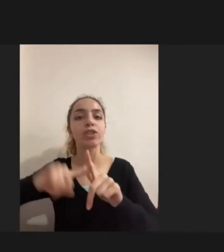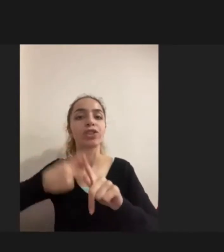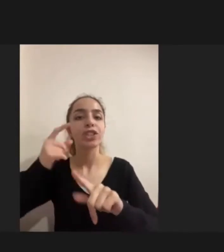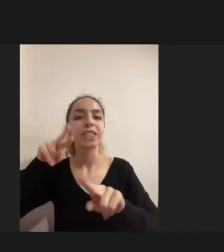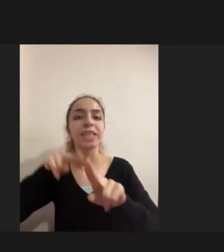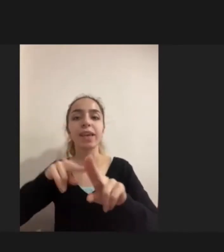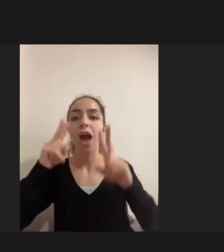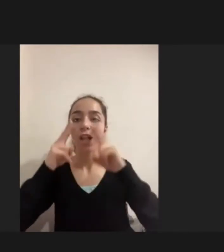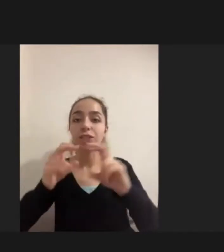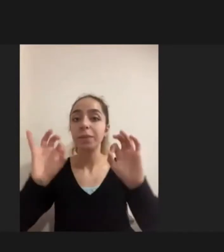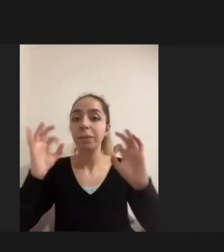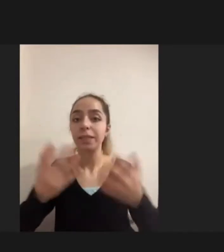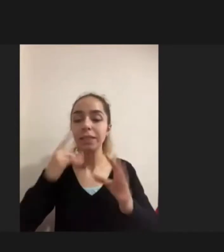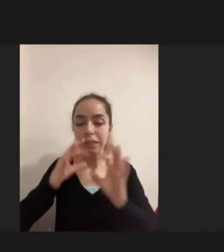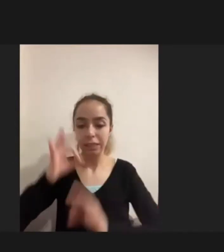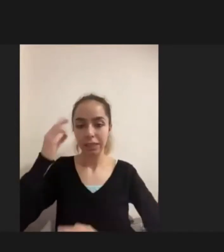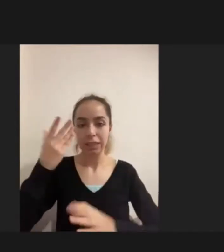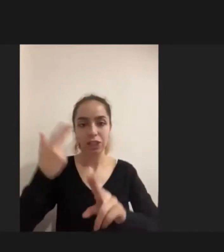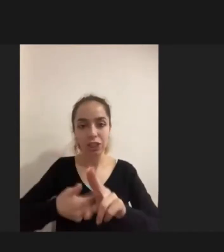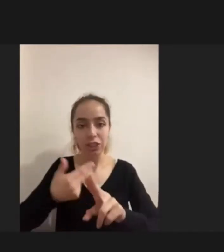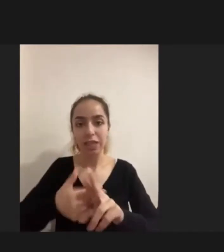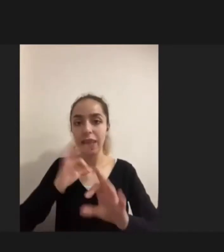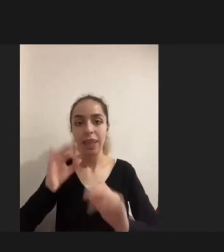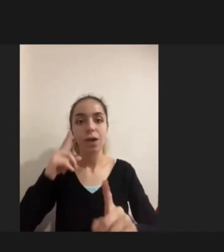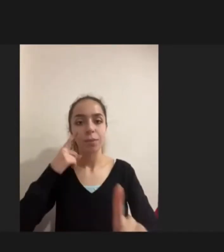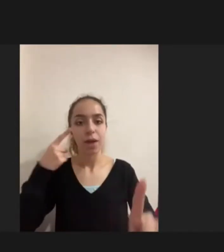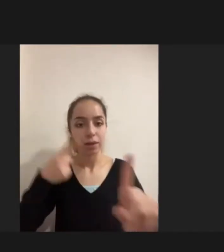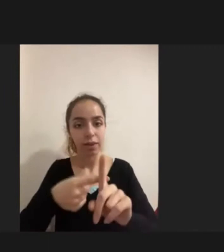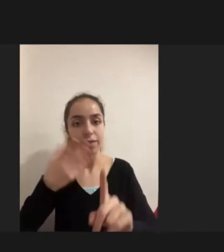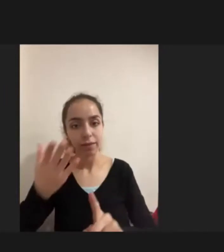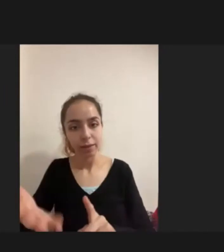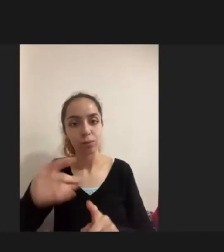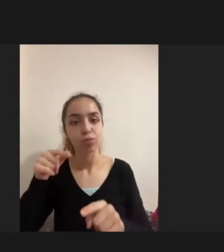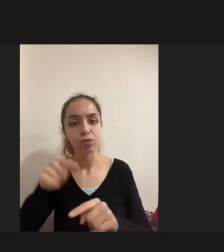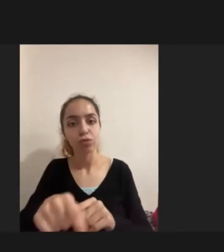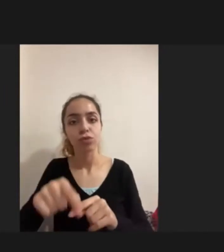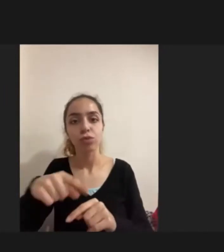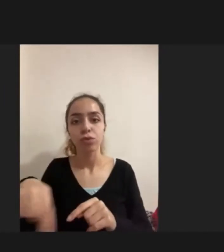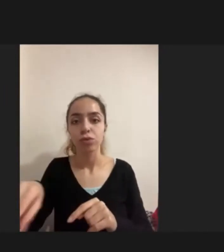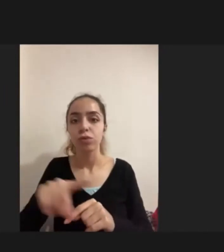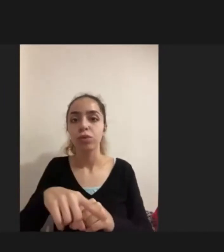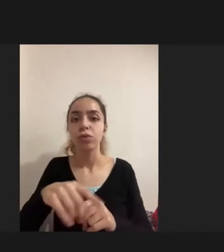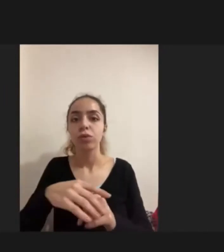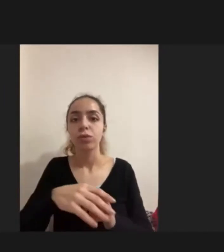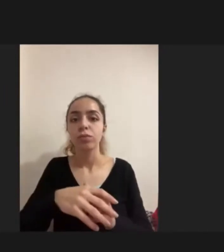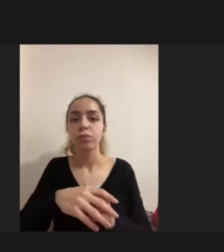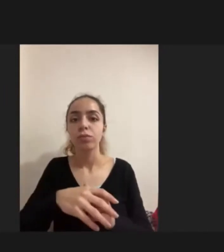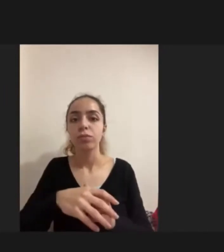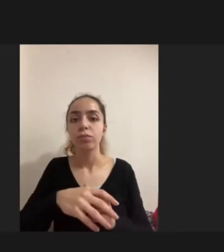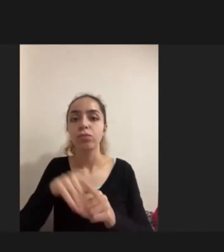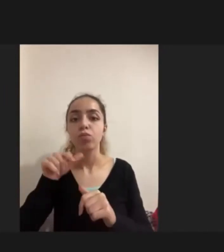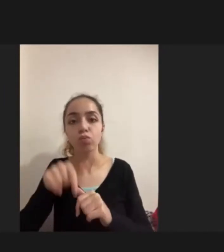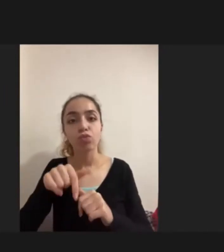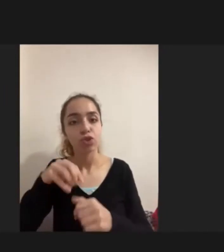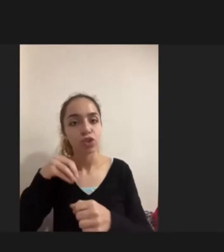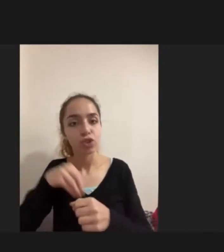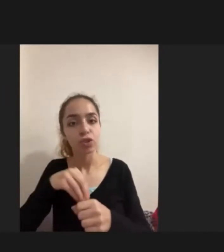Nasıl bir deneyim yaşadığına odaklanan bir araştırmaydı Bunun için İzmir ve Diyarbakır'da